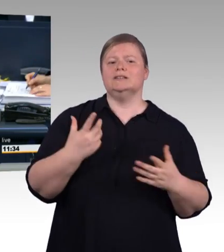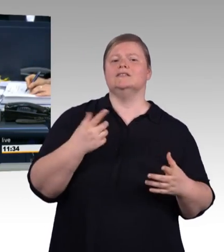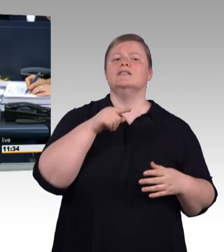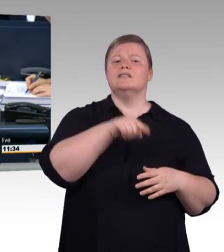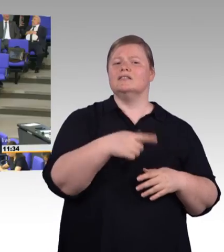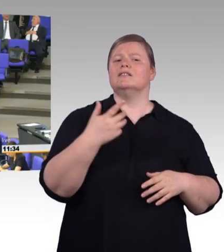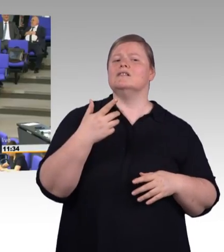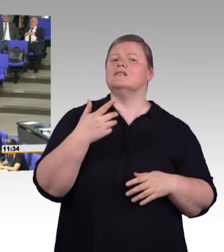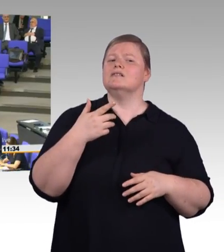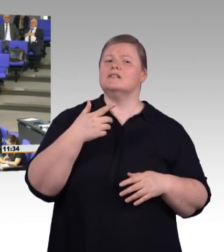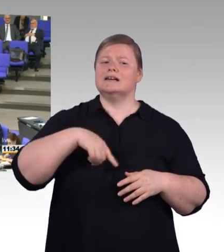Doktor Götz Frömming, AfD-Fraktion.